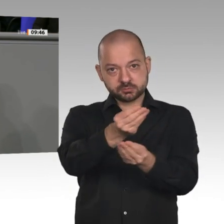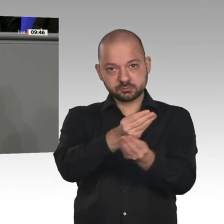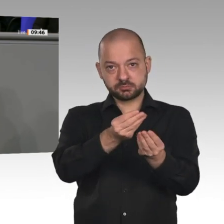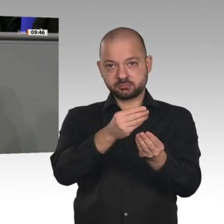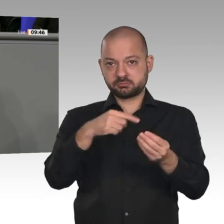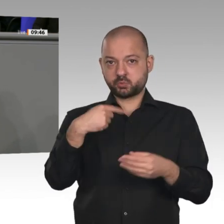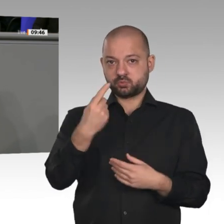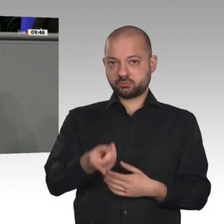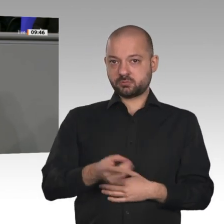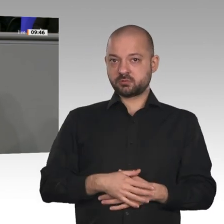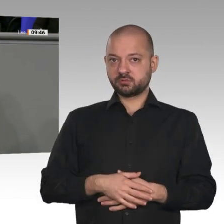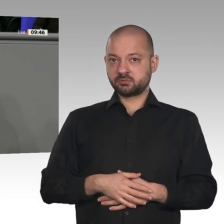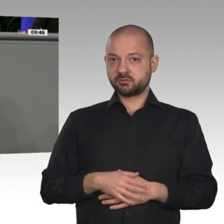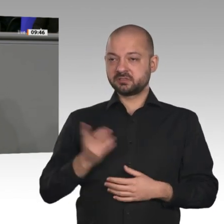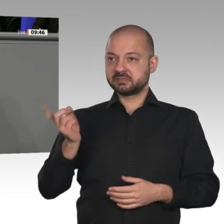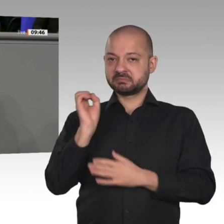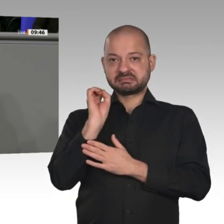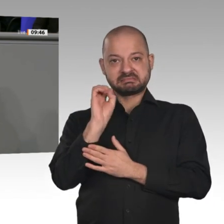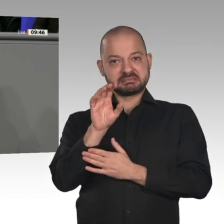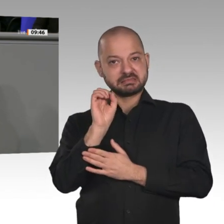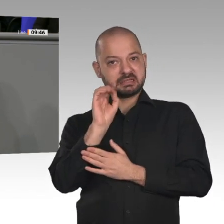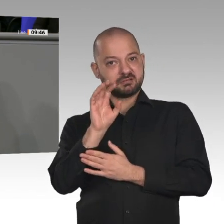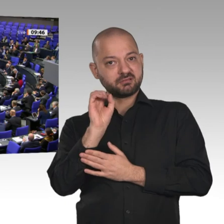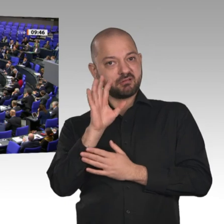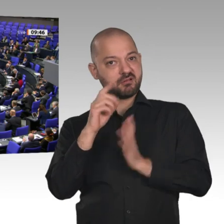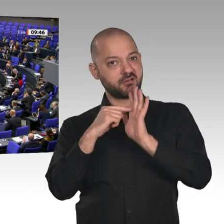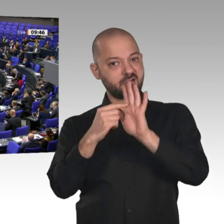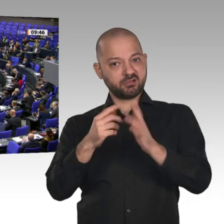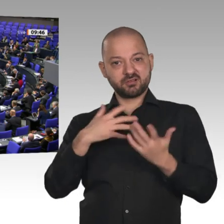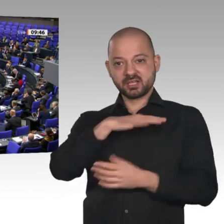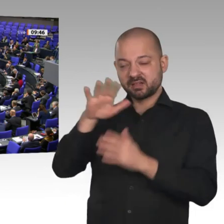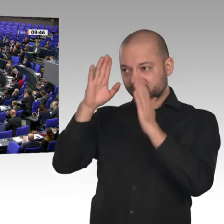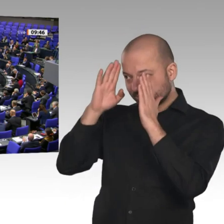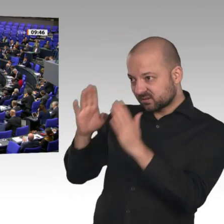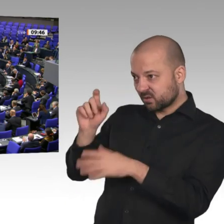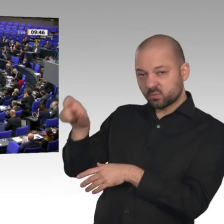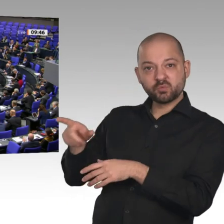Land senden, ist vor allen Dingen eines: Auf diesen Minister kann man sich nicht verlassen.